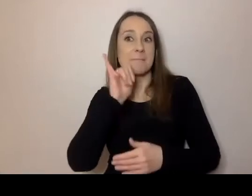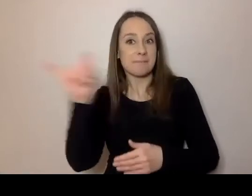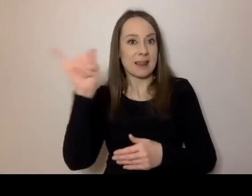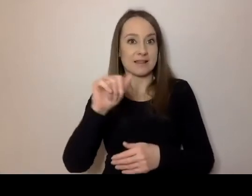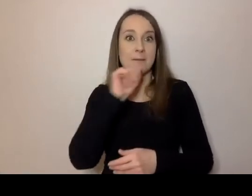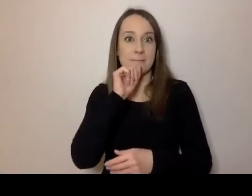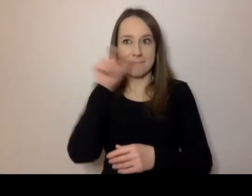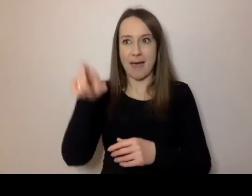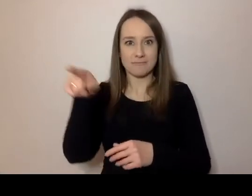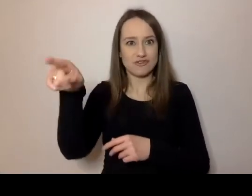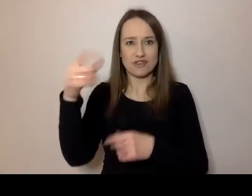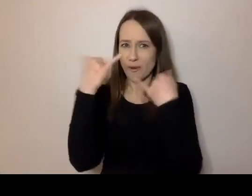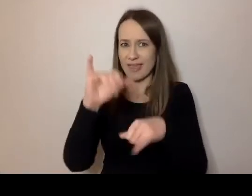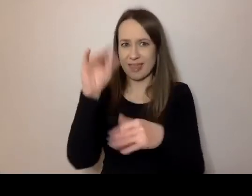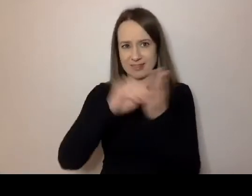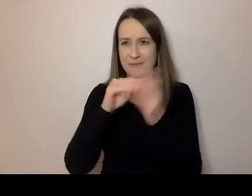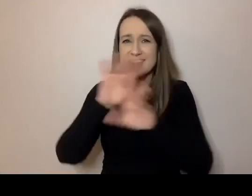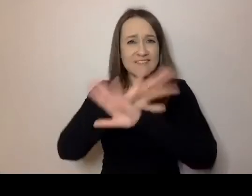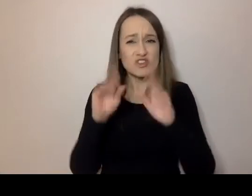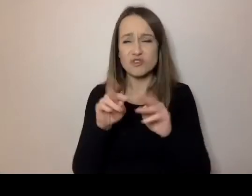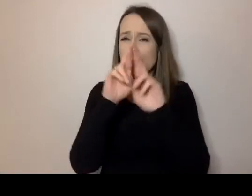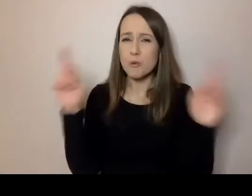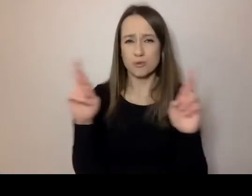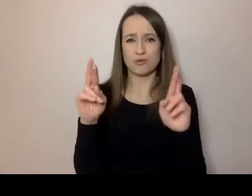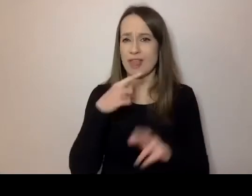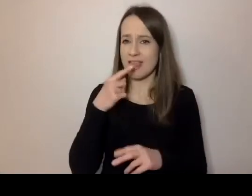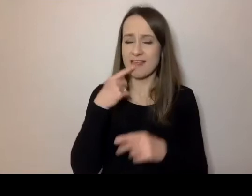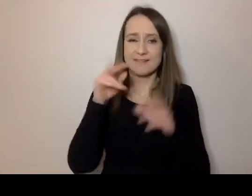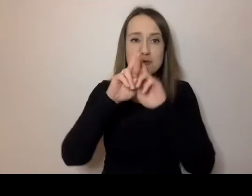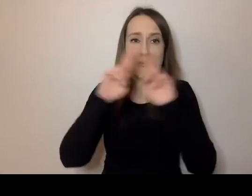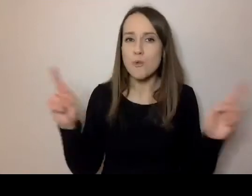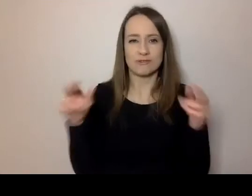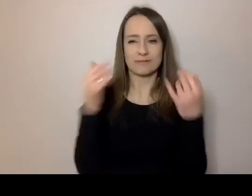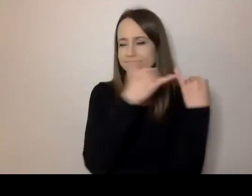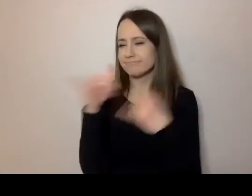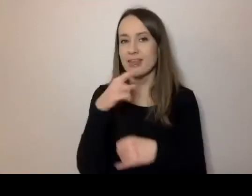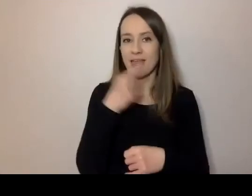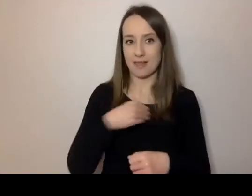To są różne języki, różna polszczyzna. Zanim dojdziemy do urzędów,